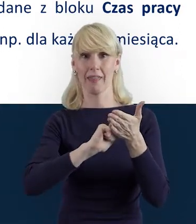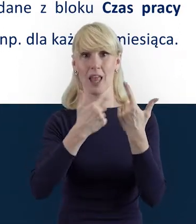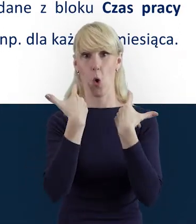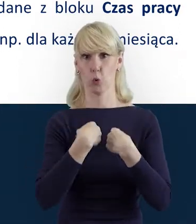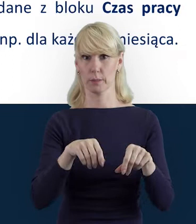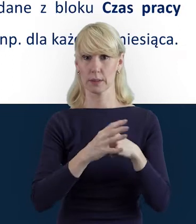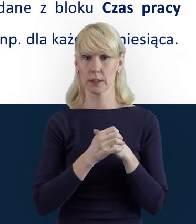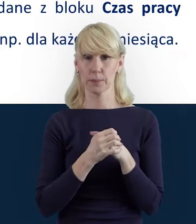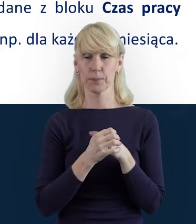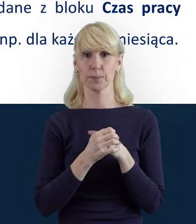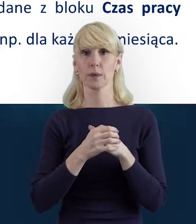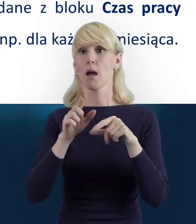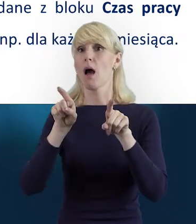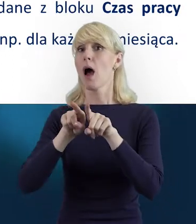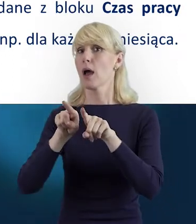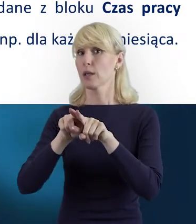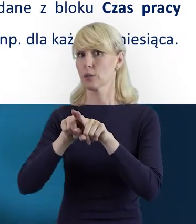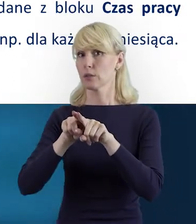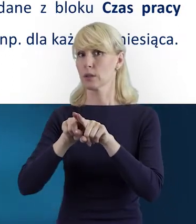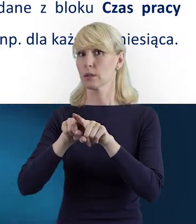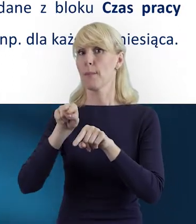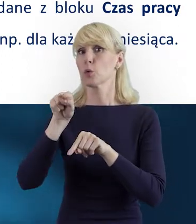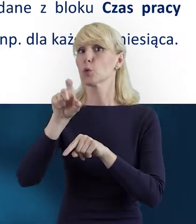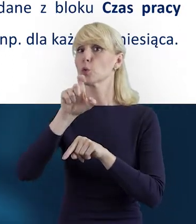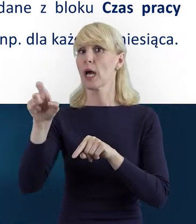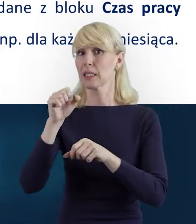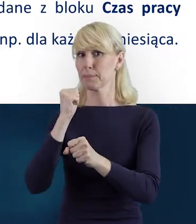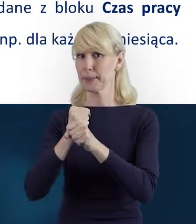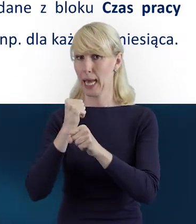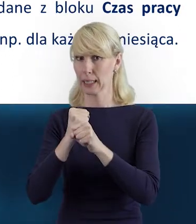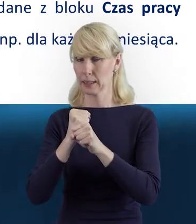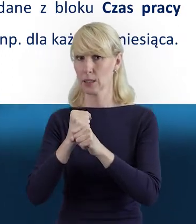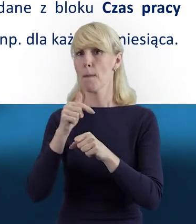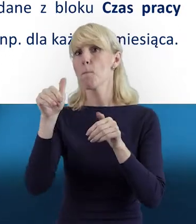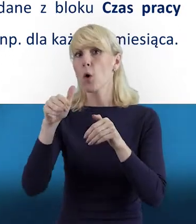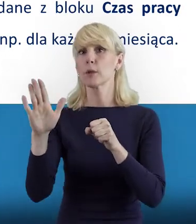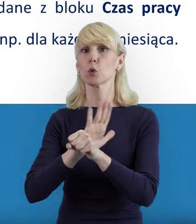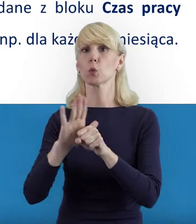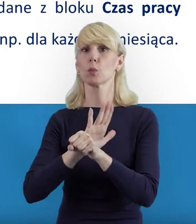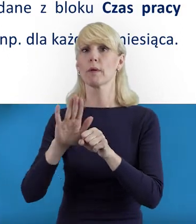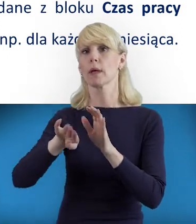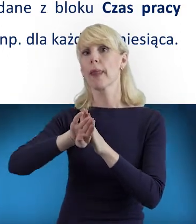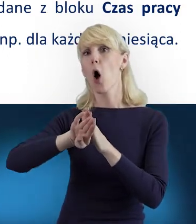Natomiast dane z bloku „Czas Pracy" mogą być uzupełniane i przysyłane oddzielnie.